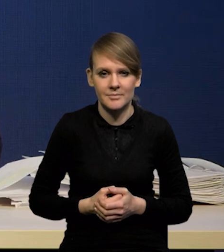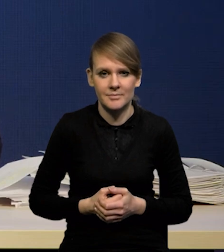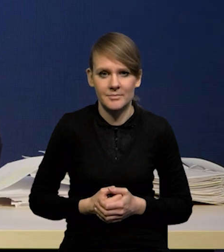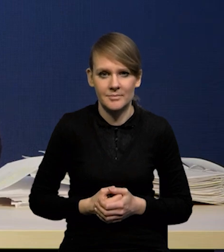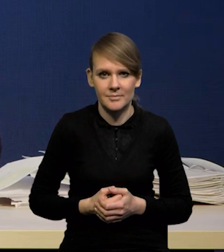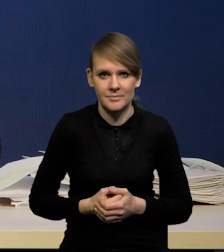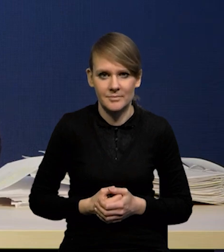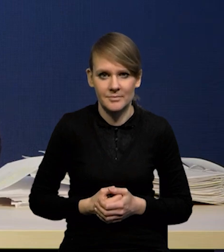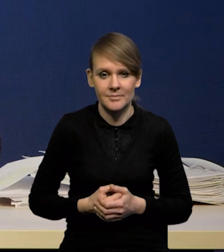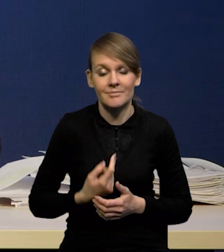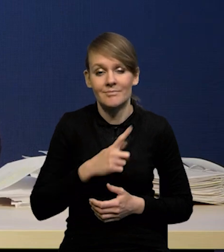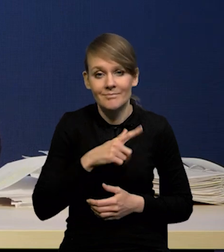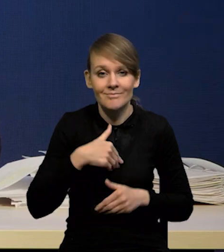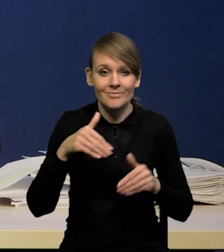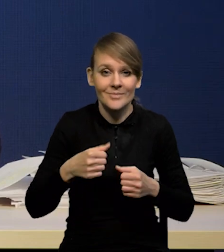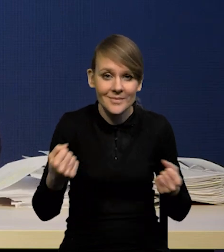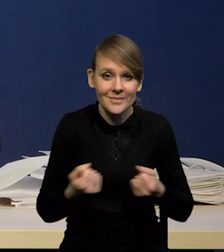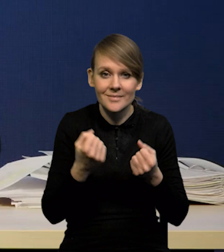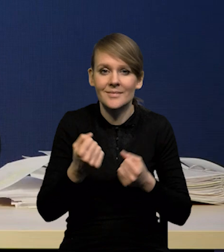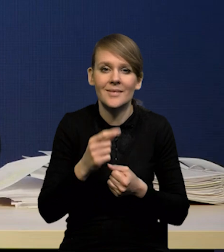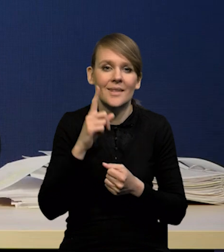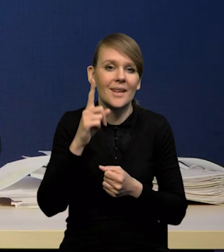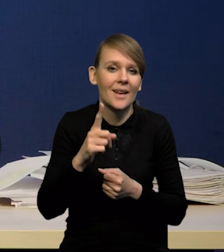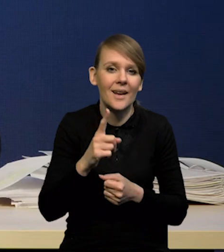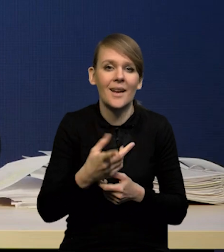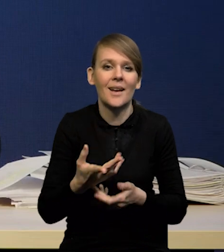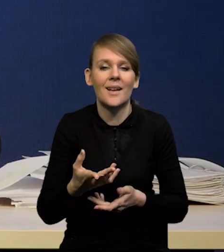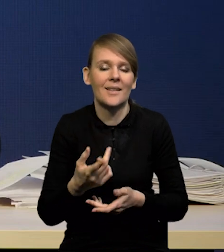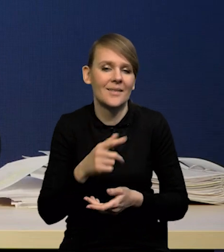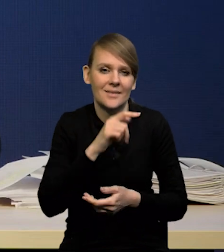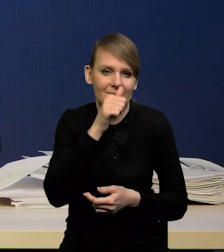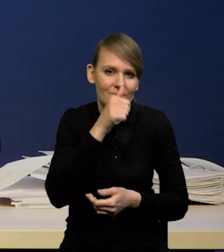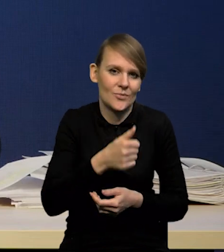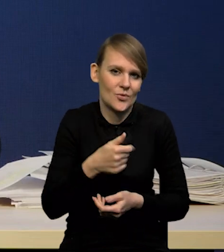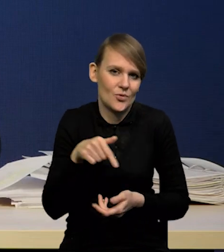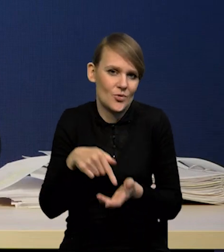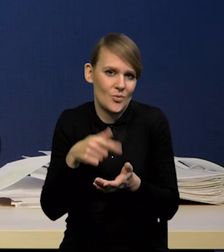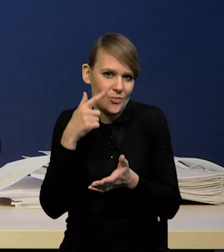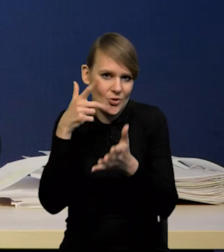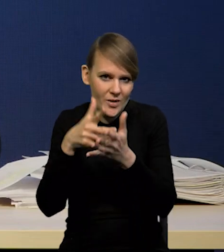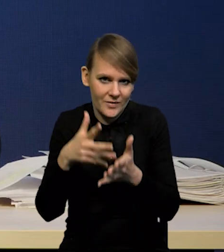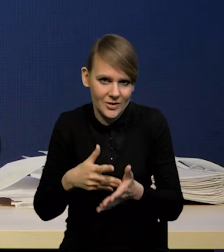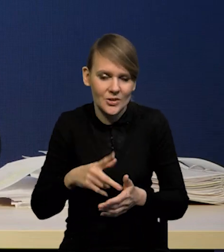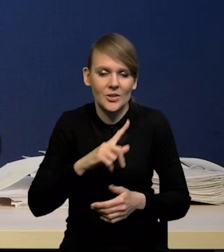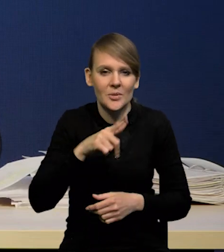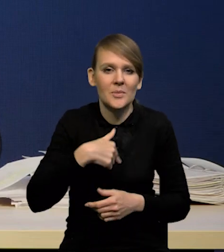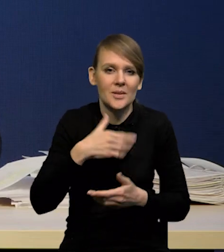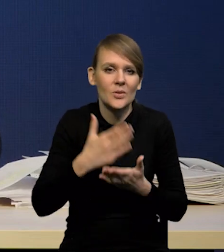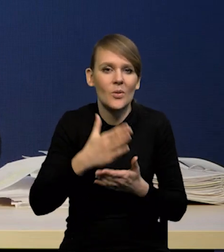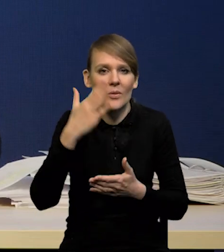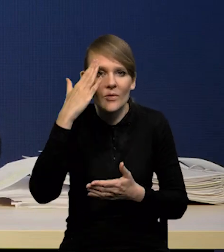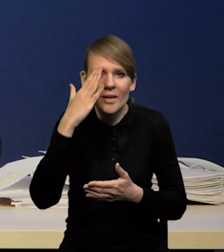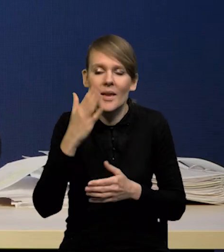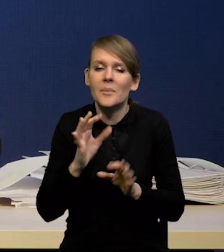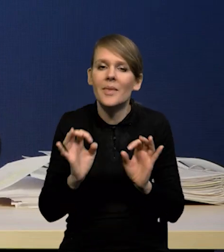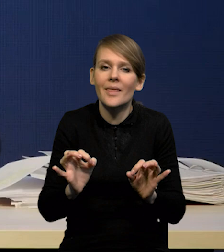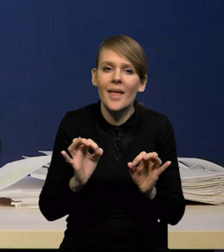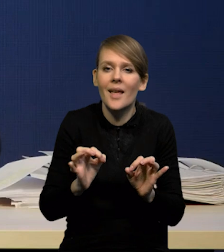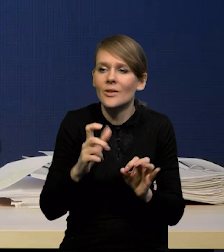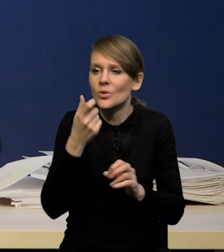jakie moglibyśmy poczynić, nie jesteśmy w stanie prognozować swoich własnych prognoz. Wiemy tylko to, co wiemy na dzień dzisiejszy